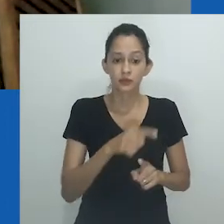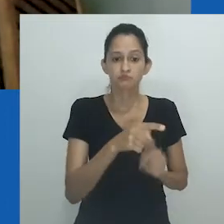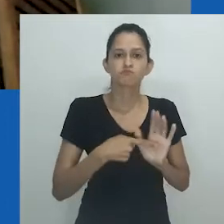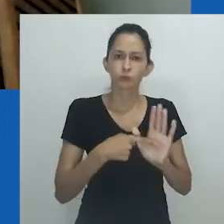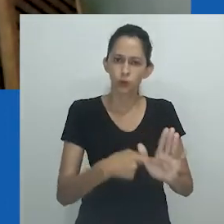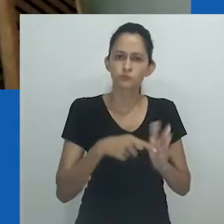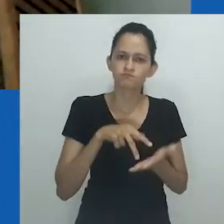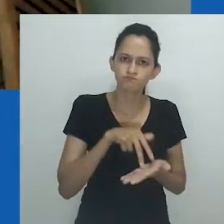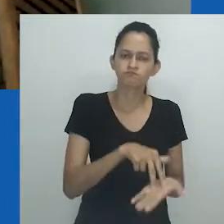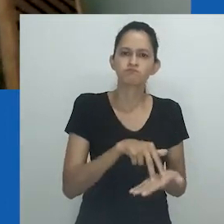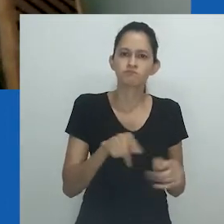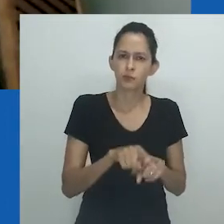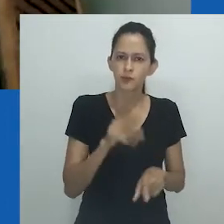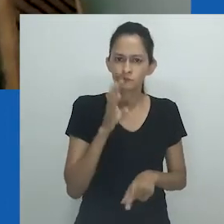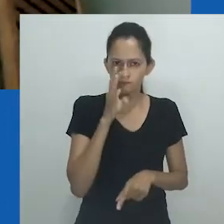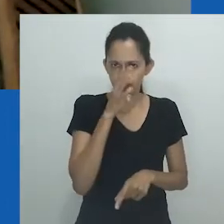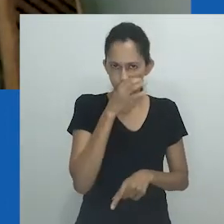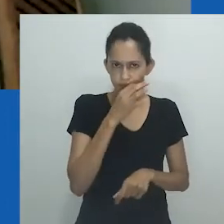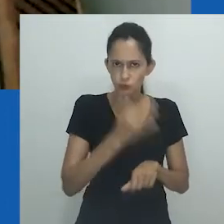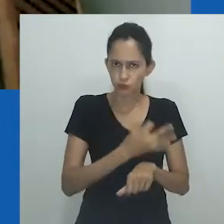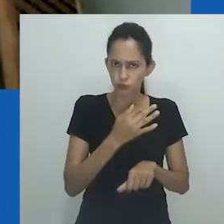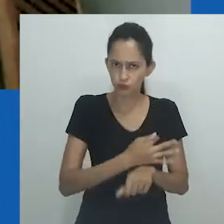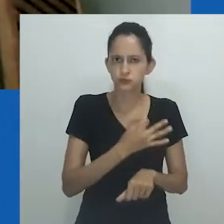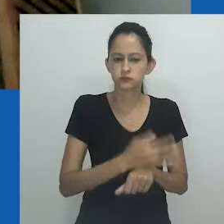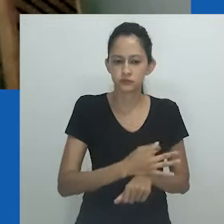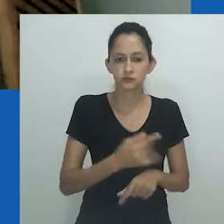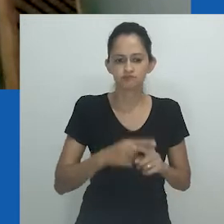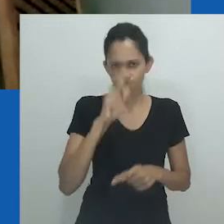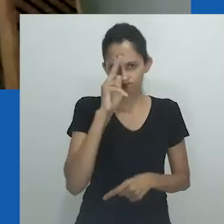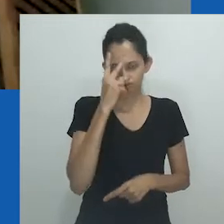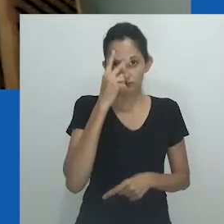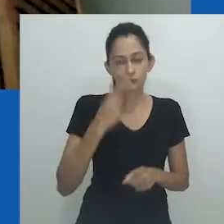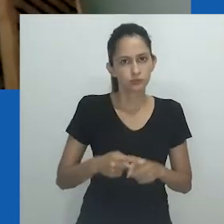Símbolo de resistência e, pelo que entendi, de impertinência.